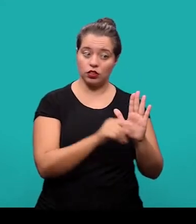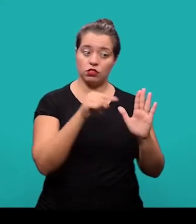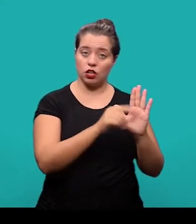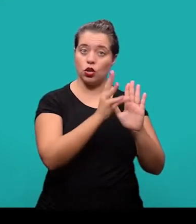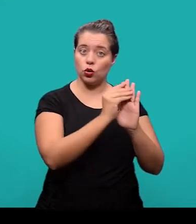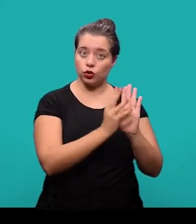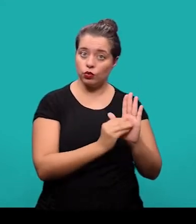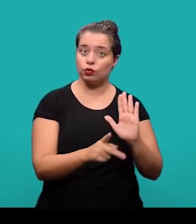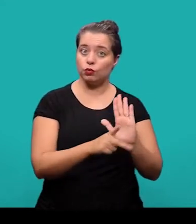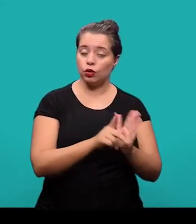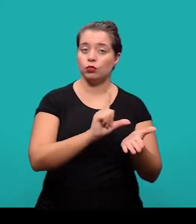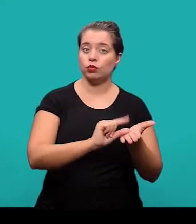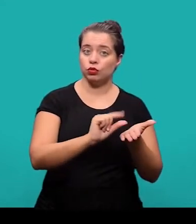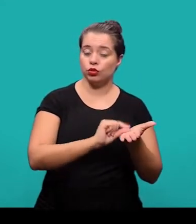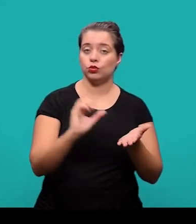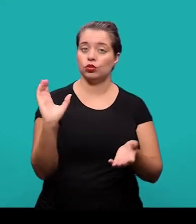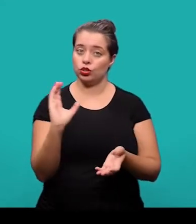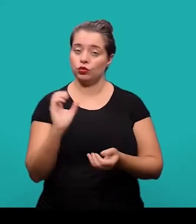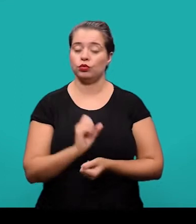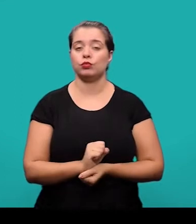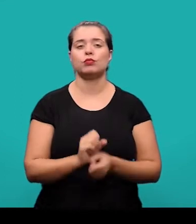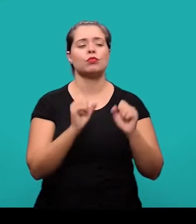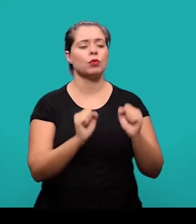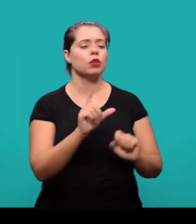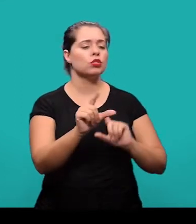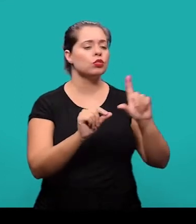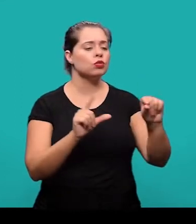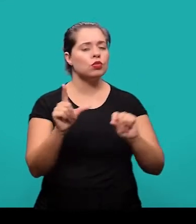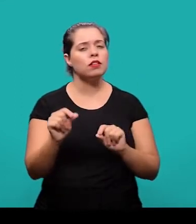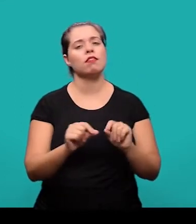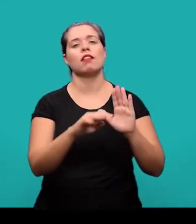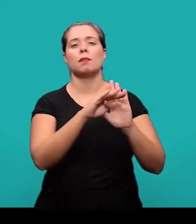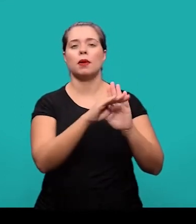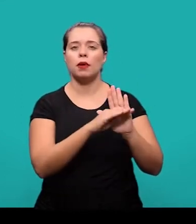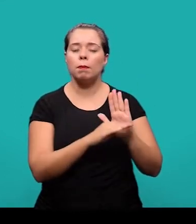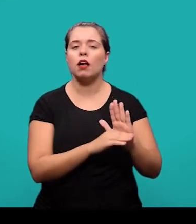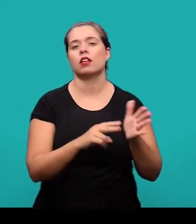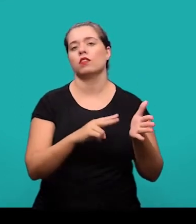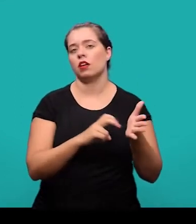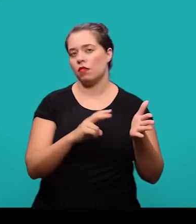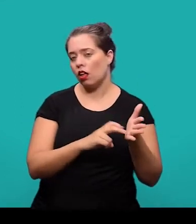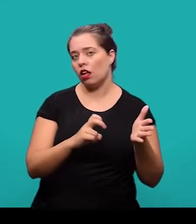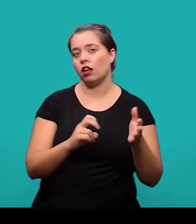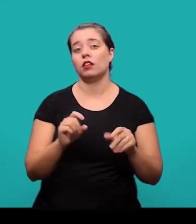o conteúdo que esta sendo tratado no artigo científico. Podem ser escolhidas em listas de vocabulário controlado, se houver;